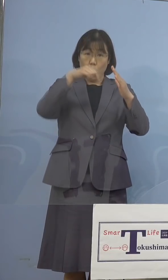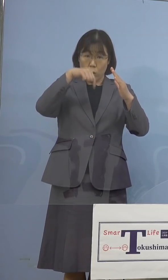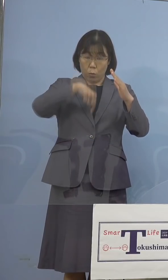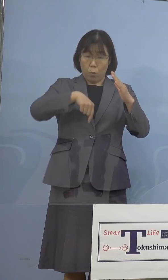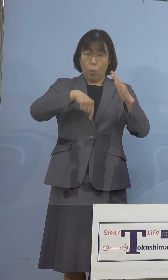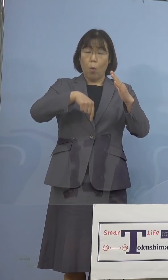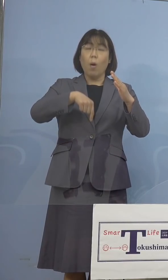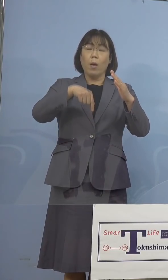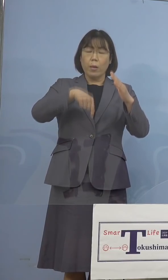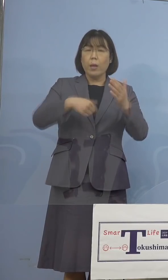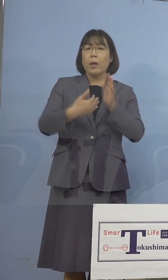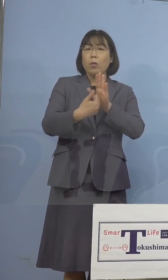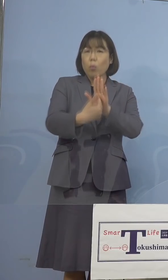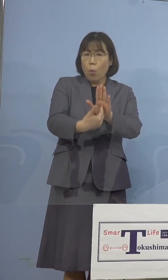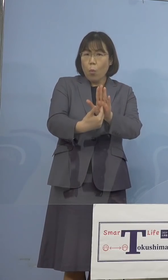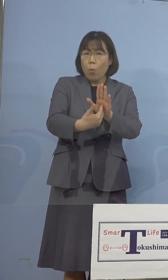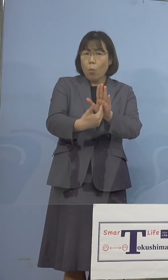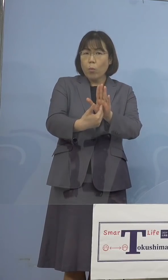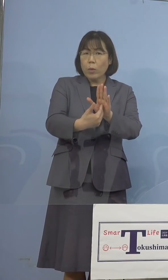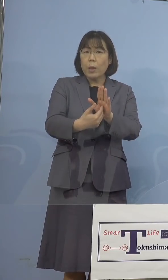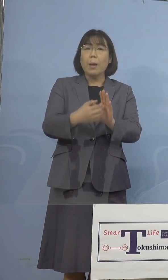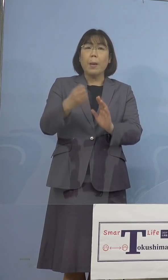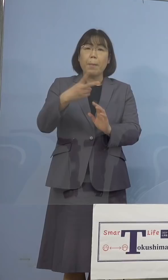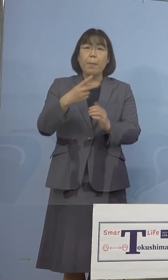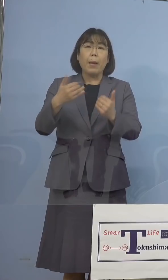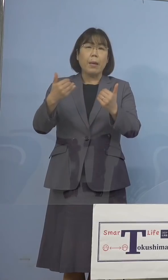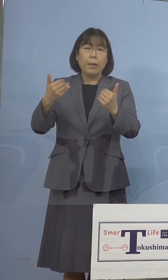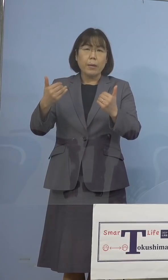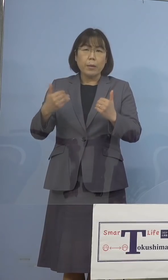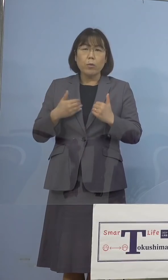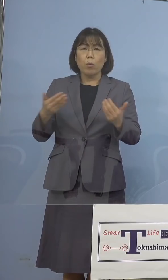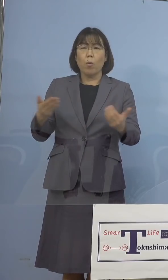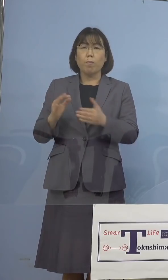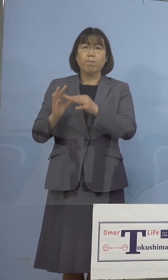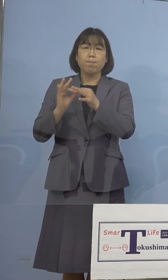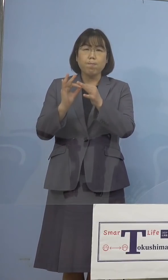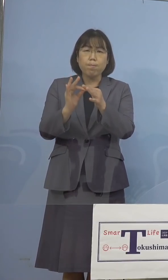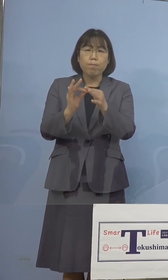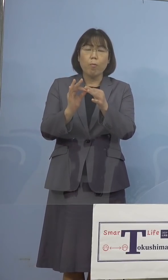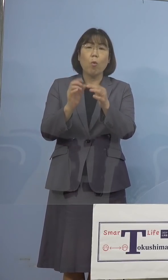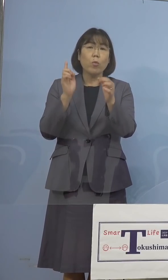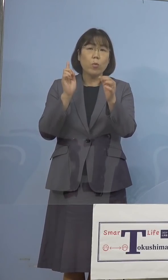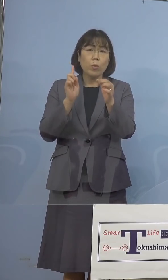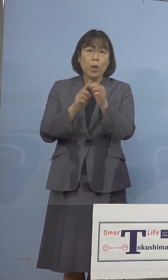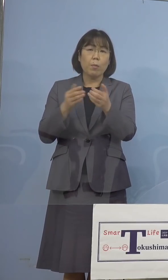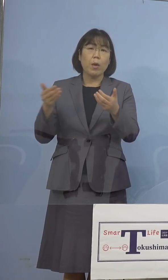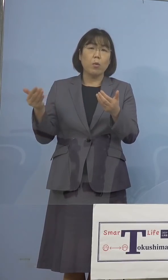その防止、また必要な業務を維持する ことの出来る業務継続、いわゆる